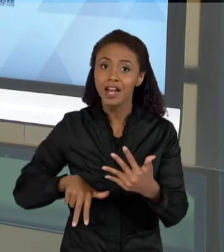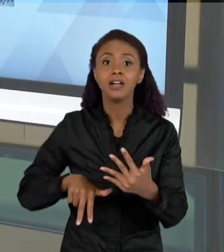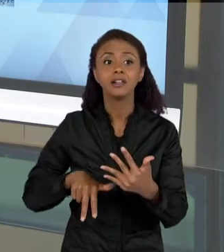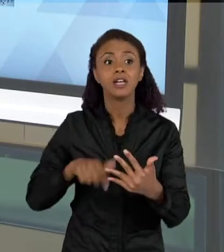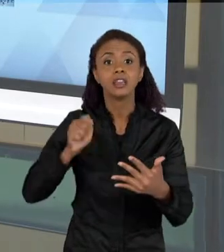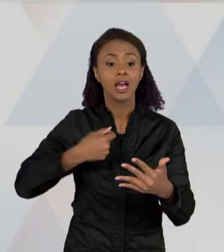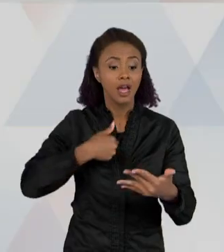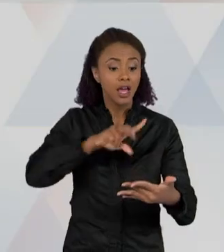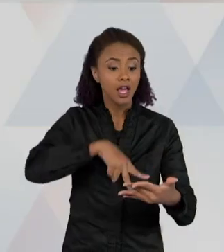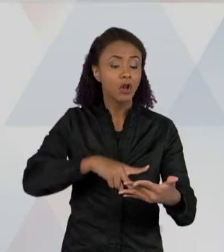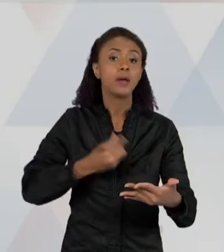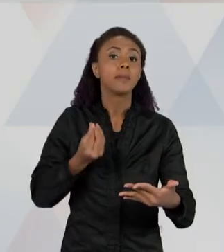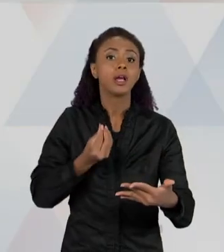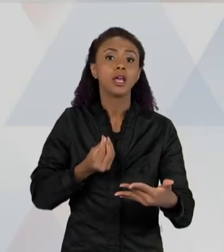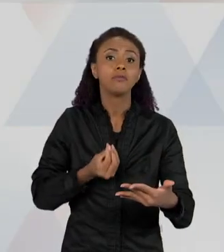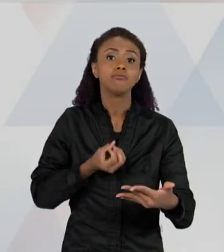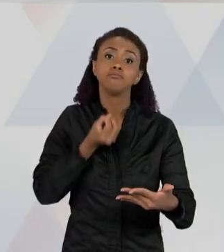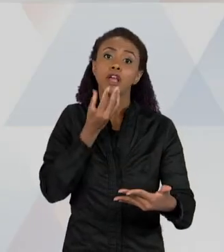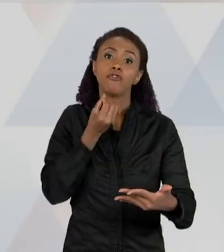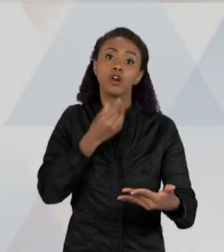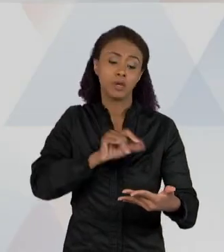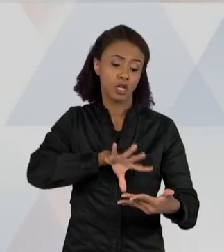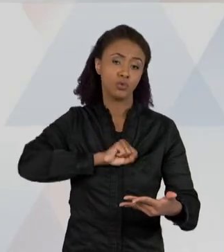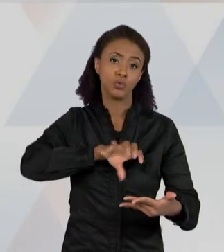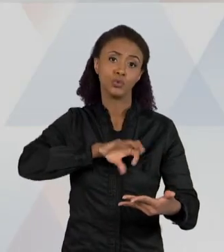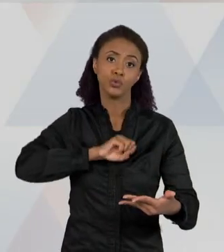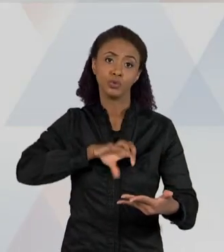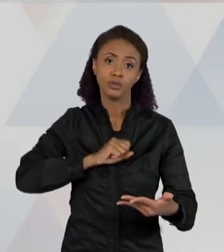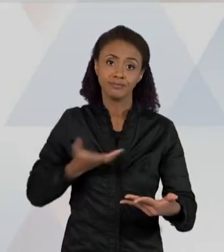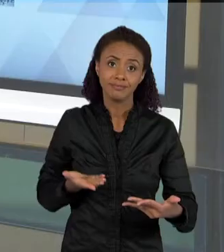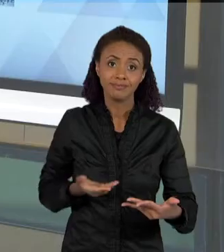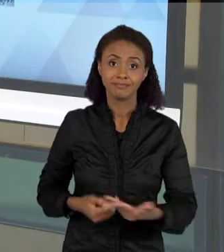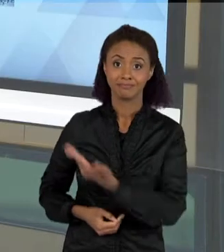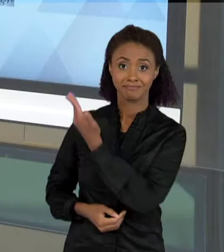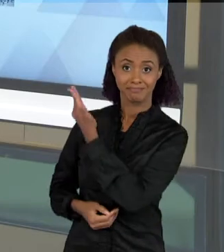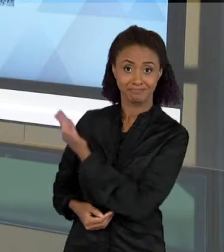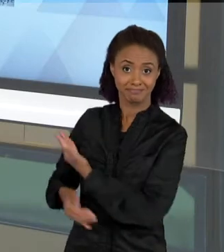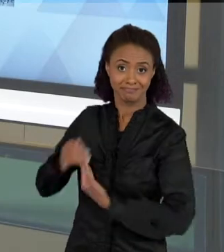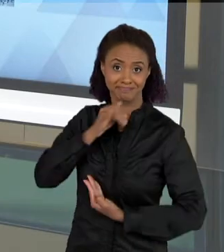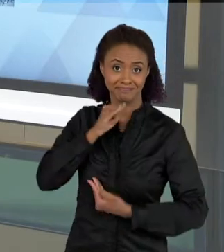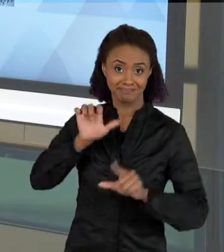OBTER INFORMAÇÃO COMO É ESSE CASO AQUI, O SUJEITO LENDO UM JORNAL; EU POSSO LER